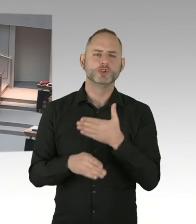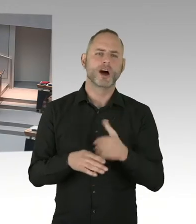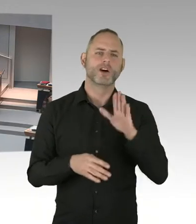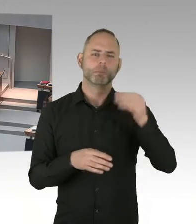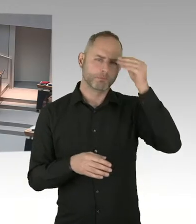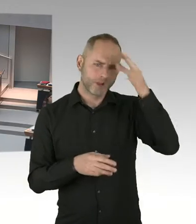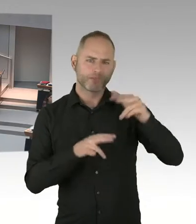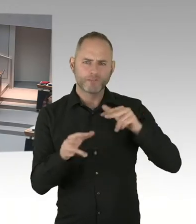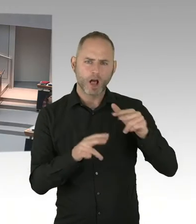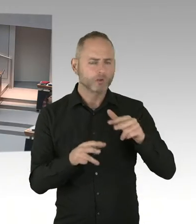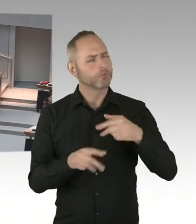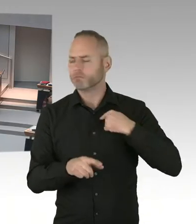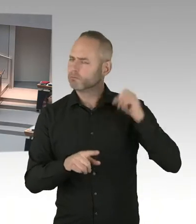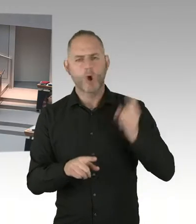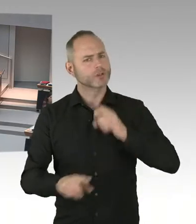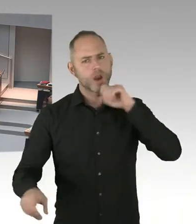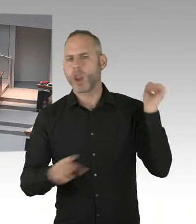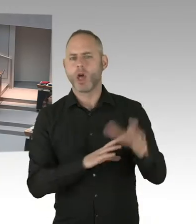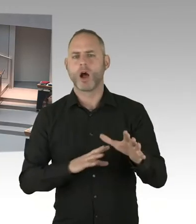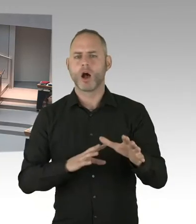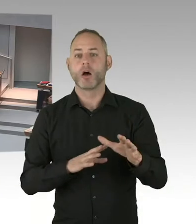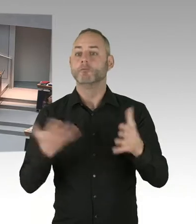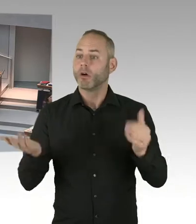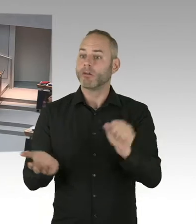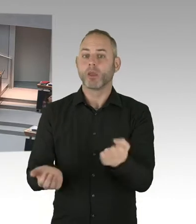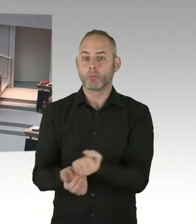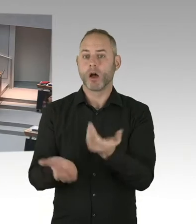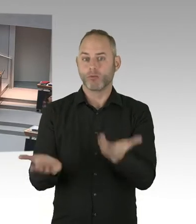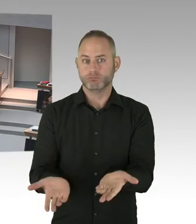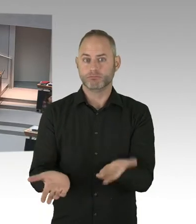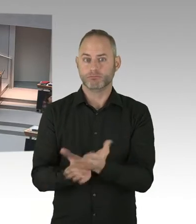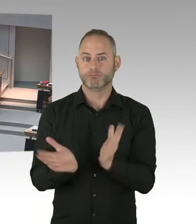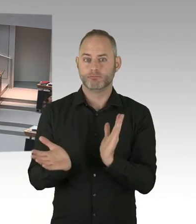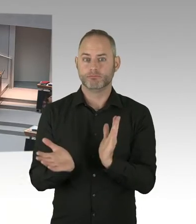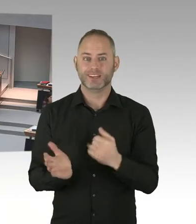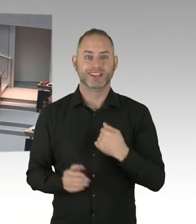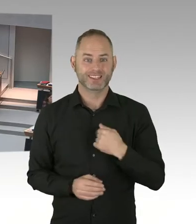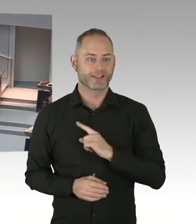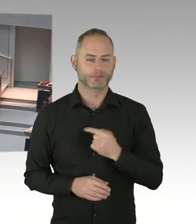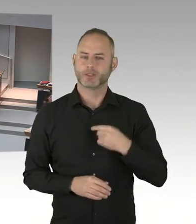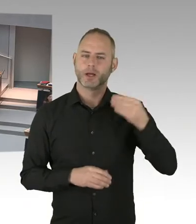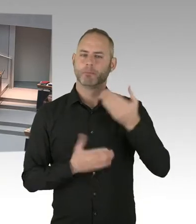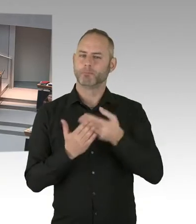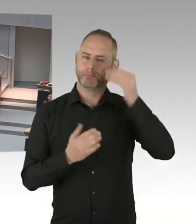Wir haben ja noch gar nicht die Möglichkeit gehabt, auch vors Bundesverfassungsgericht zu treten. Weil das Arbeitsgericht gesagt hat, dass das-.